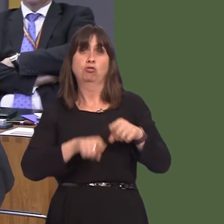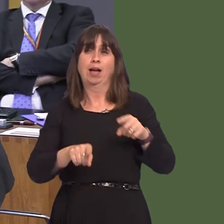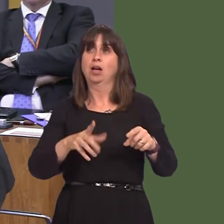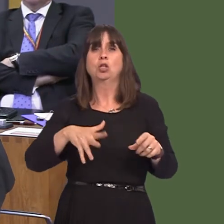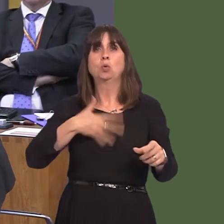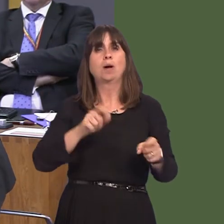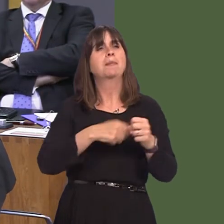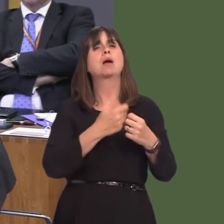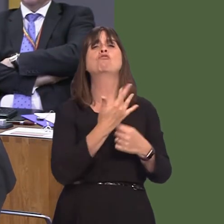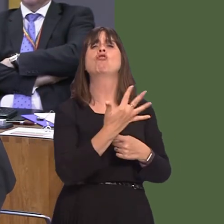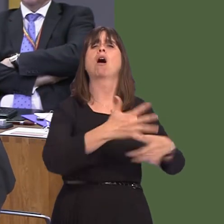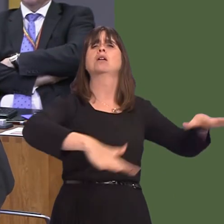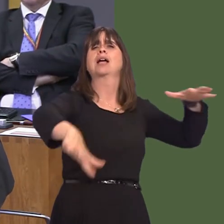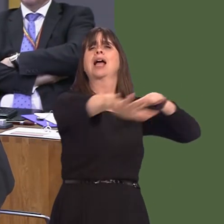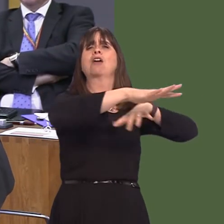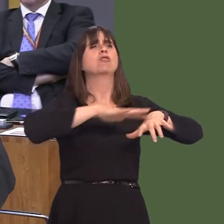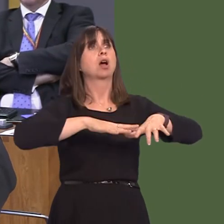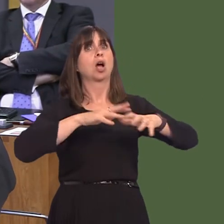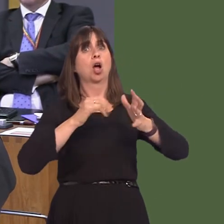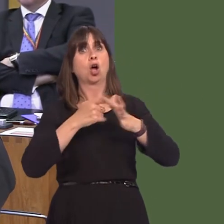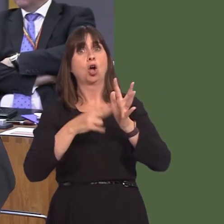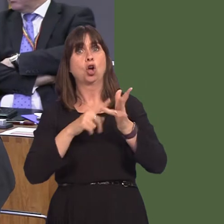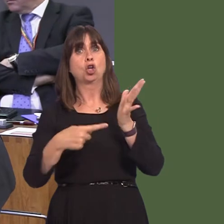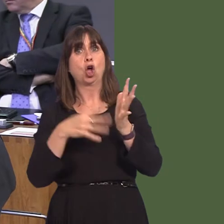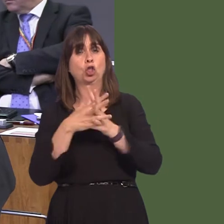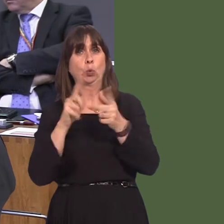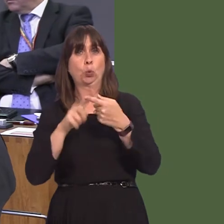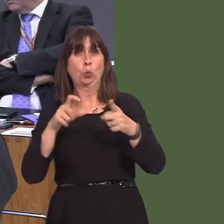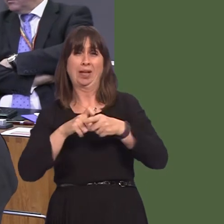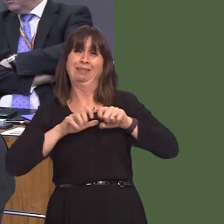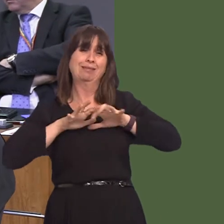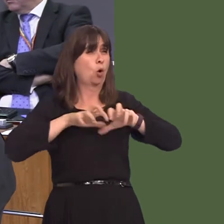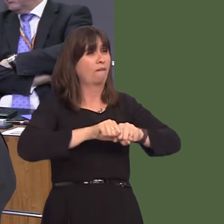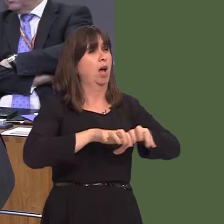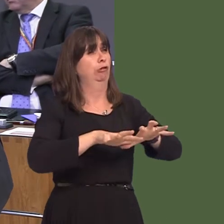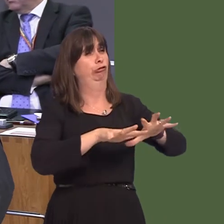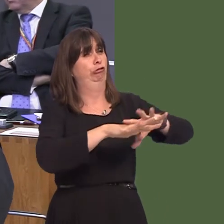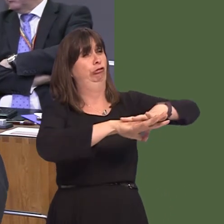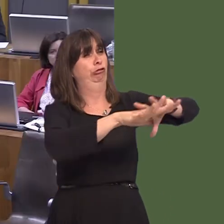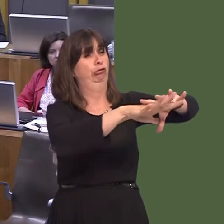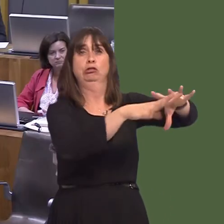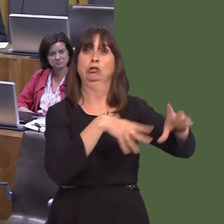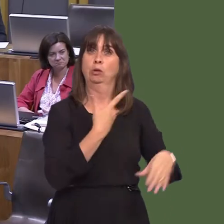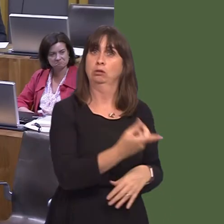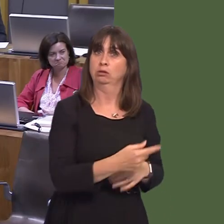becoming fully infested by knotweed, so instead of being a green belt, it'll be a knotweed belt? Carwyn Jones AM: Well, ultimately, of course,